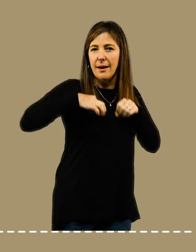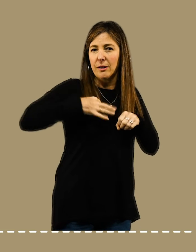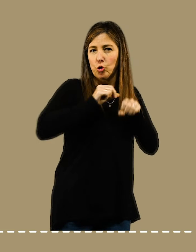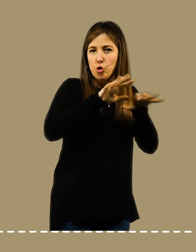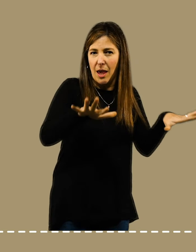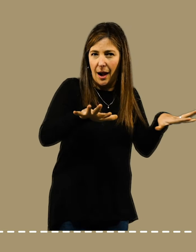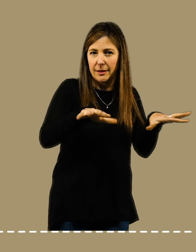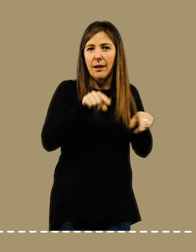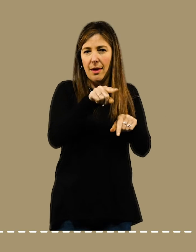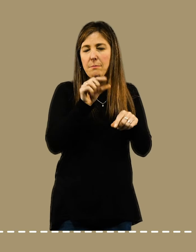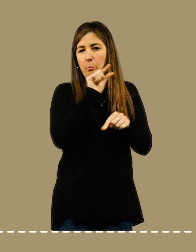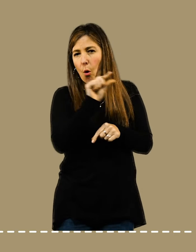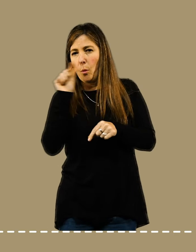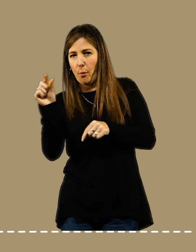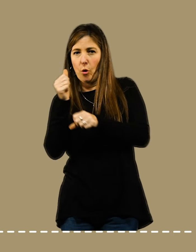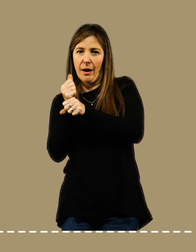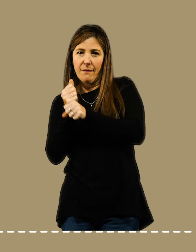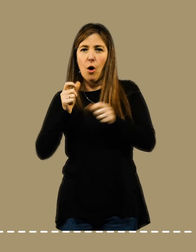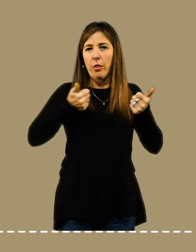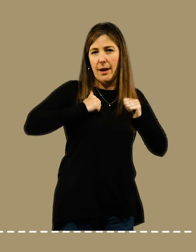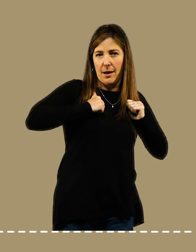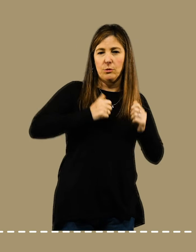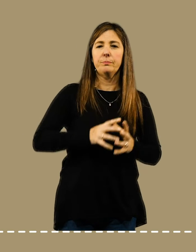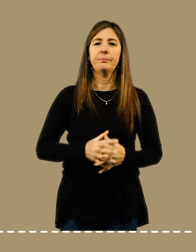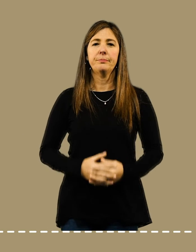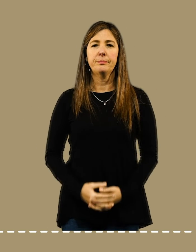para revisar mensajes y redes sociales.